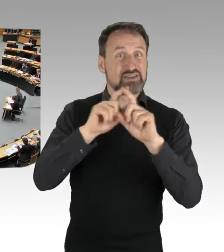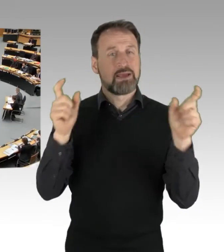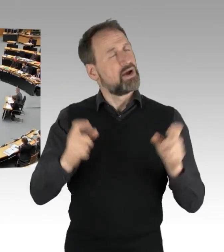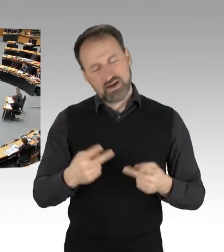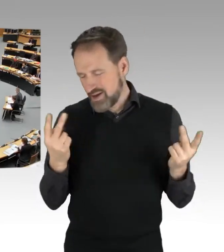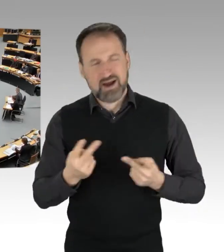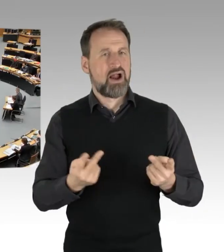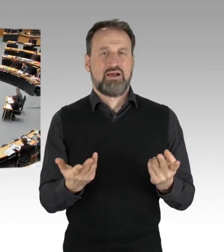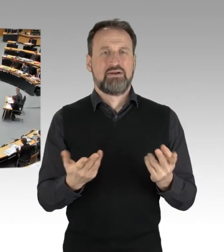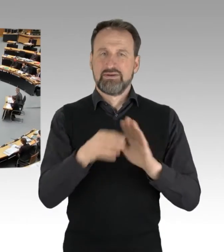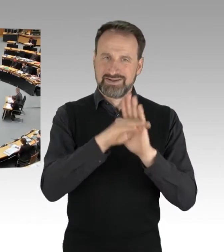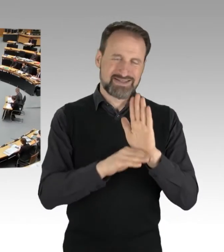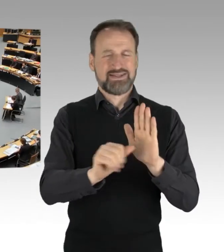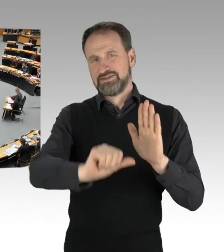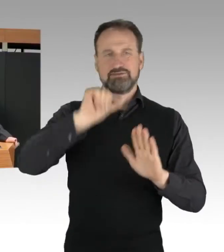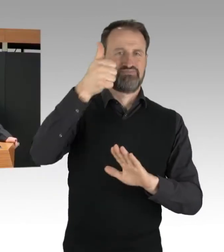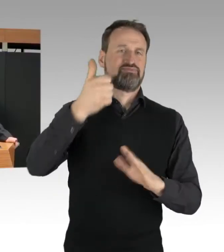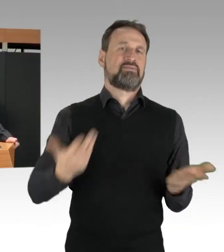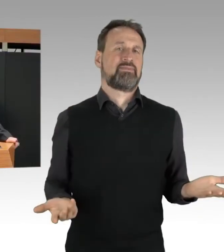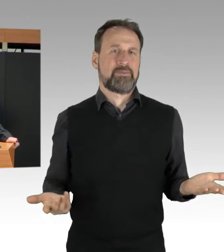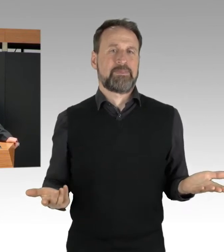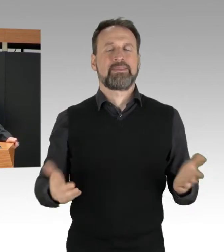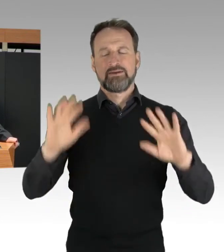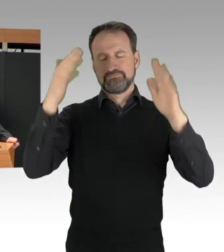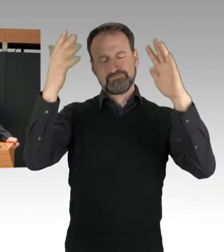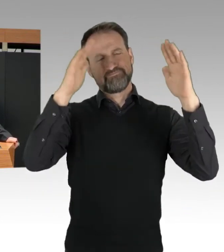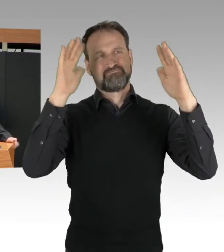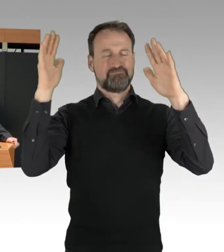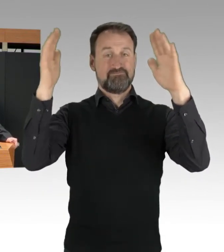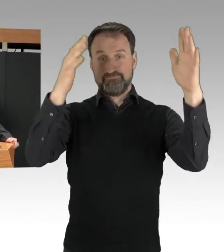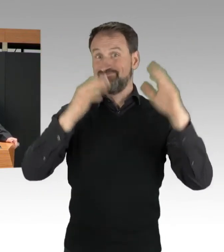Auch diejenigen, die für den Klimaschutz kämpfen,